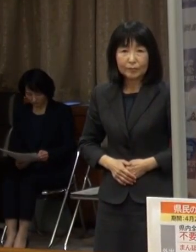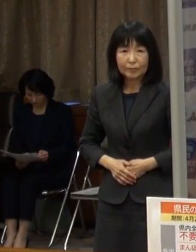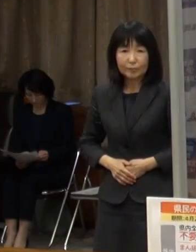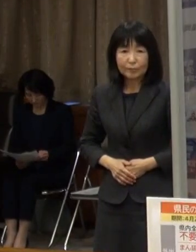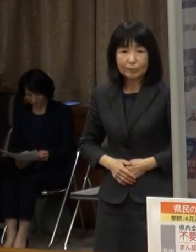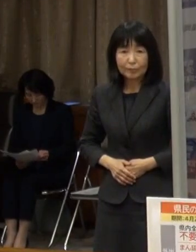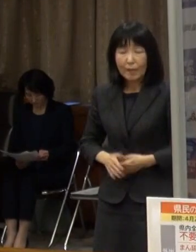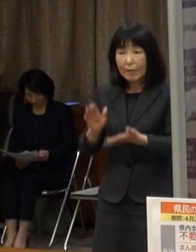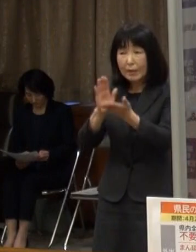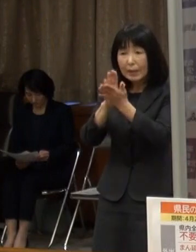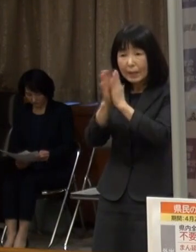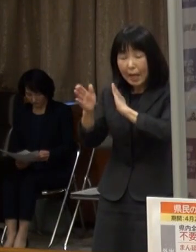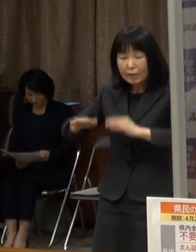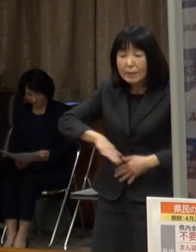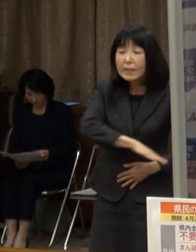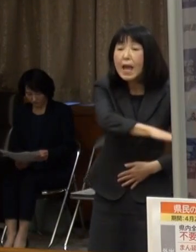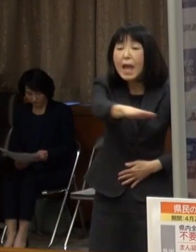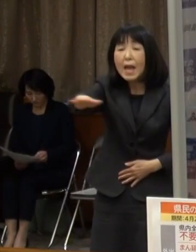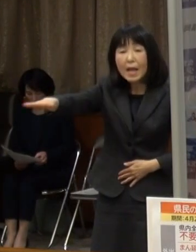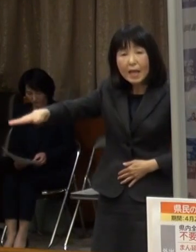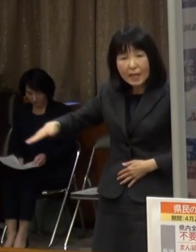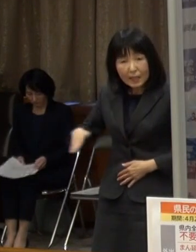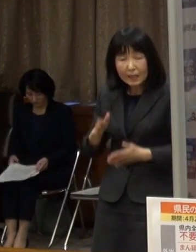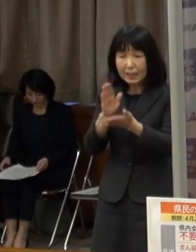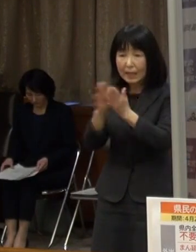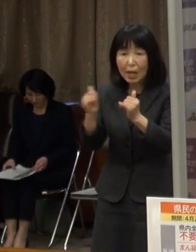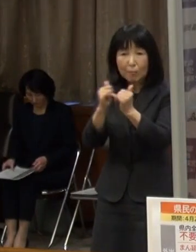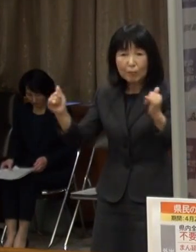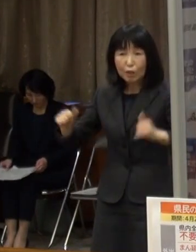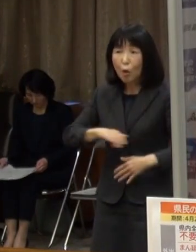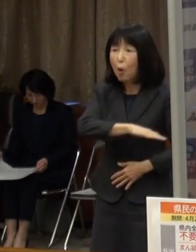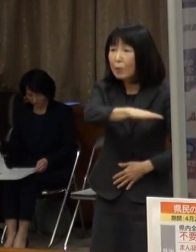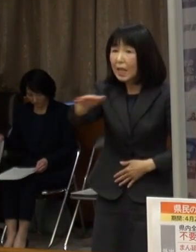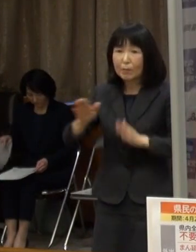県下全域の県民の皆さんへのお願いです